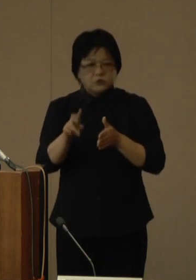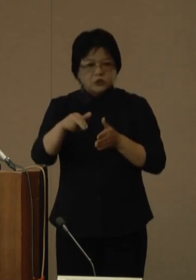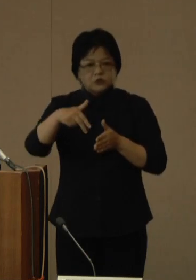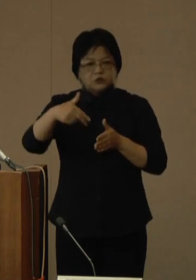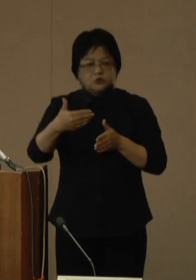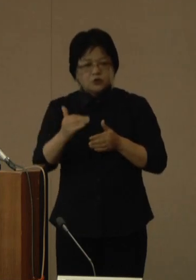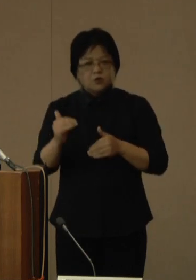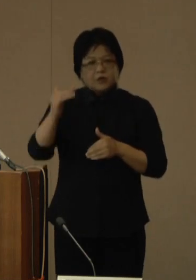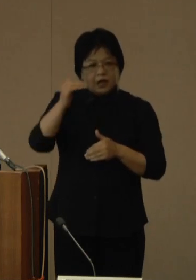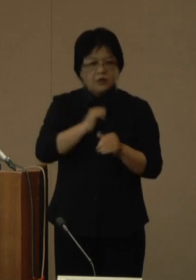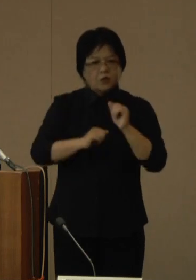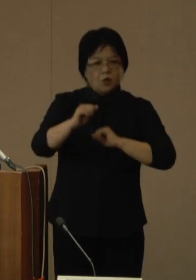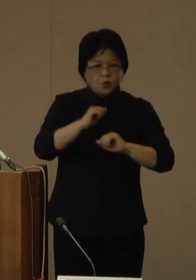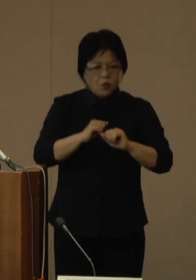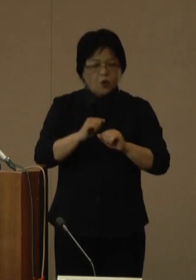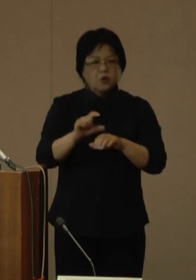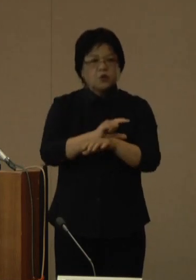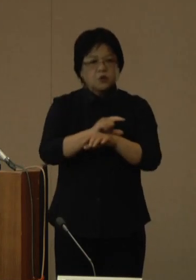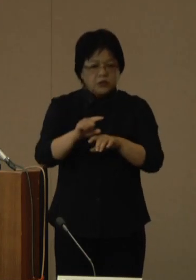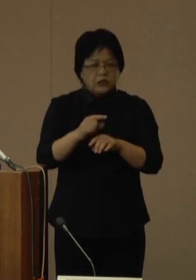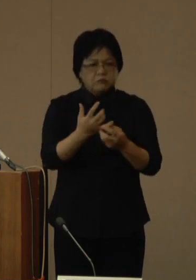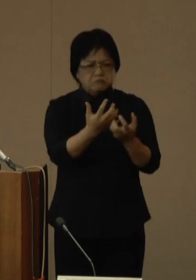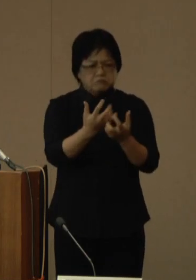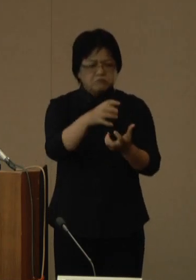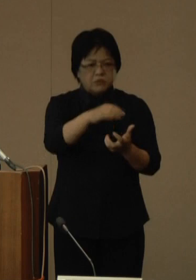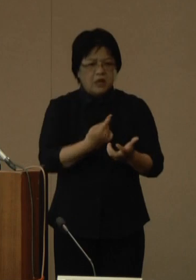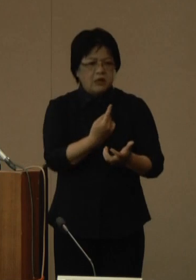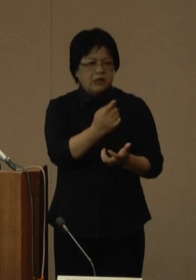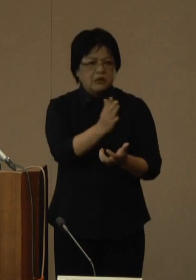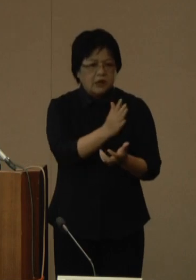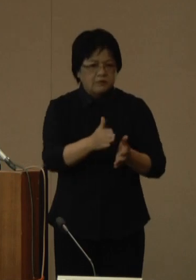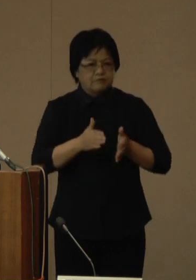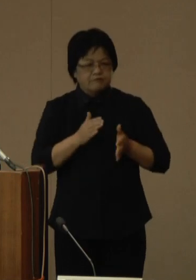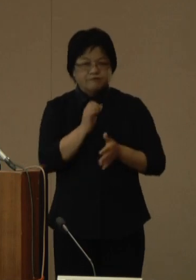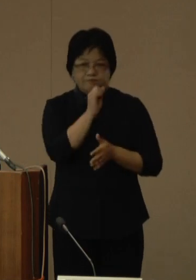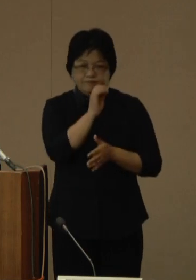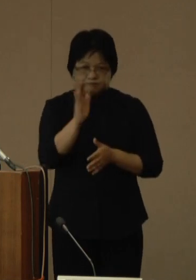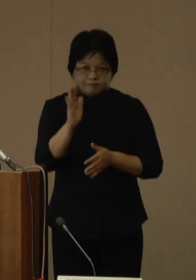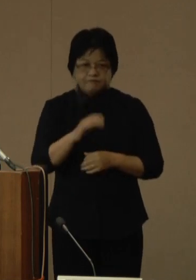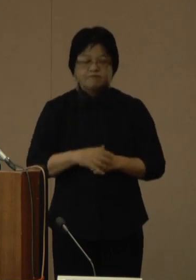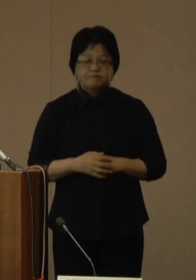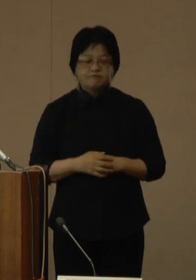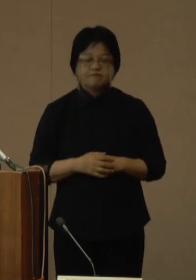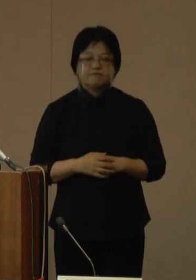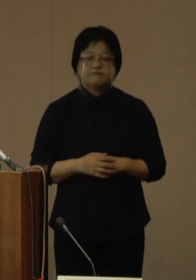特に人混みへの外出などについては、ぜひとも 控えていただきますようお願いいたします